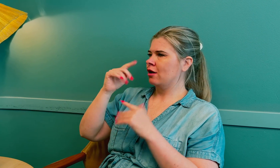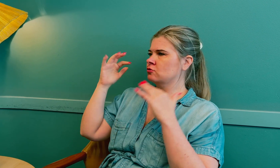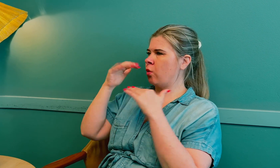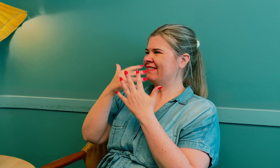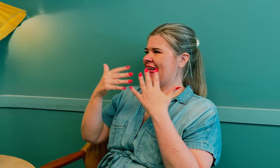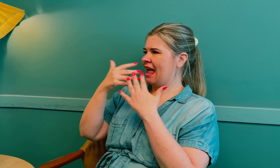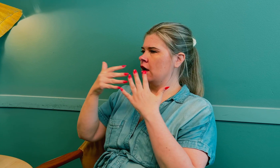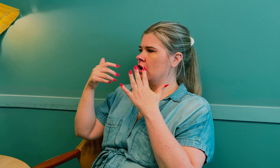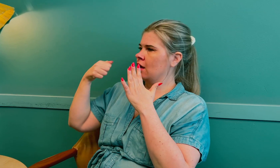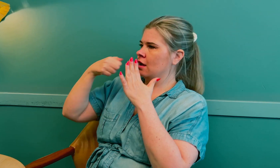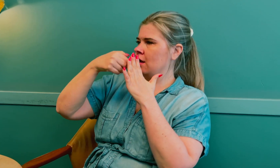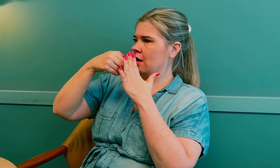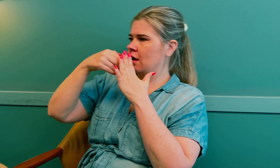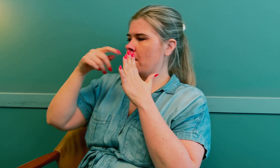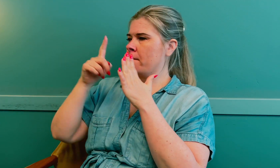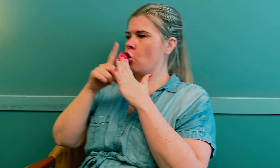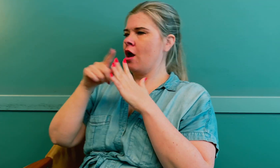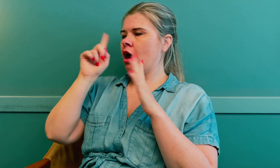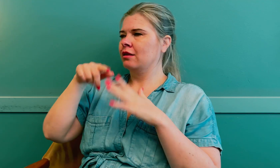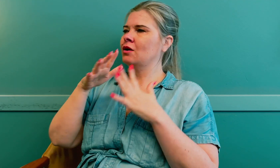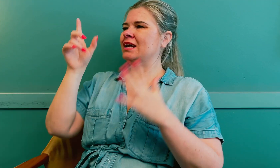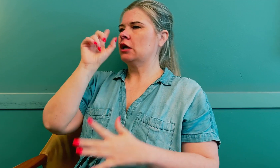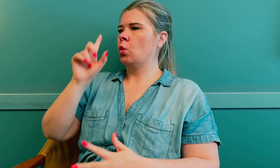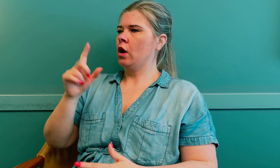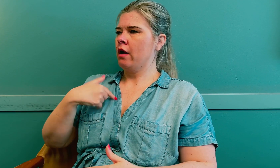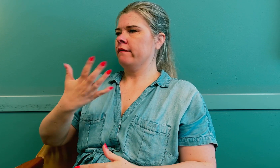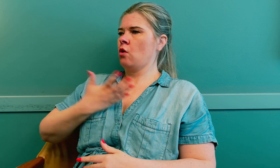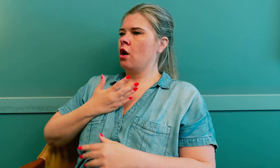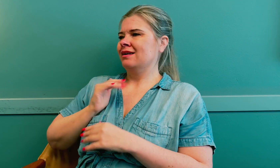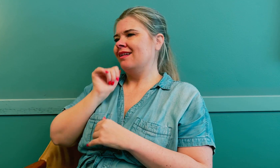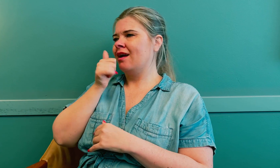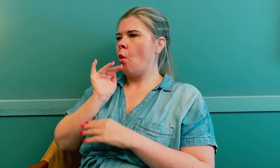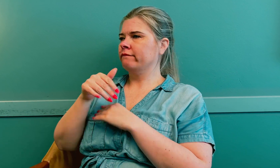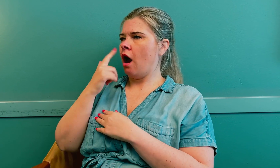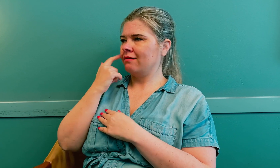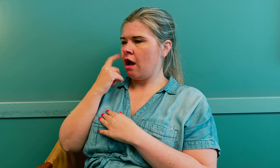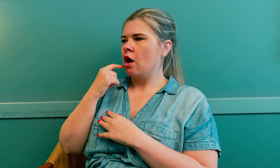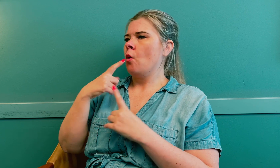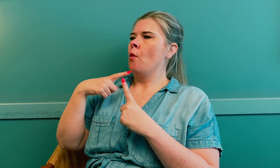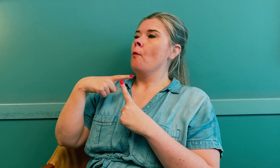Strålingsnettverket var nær den, så det var stor risiko for tidlig overgangsalder.